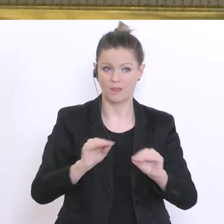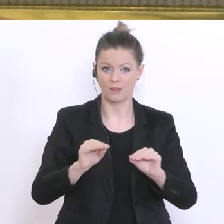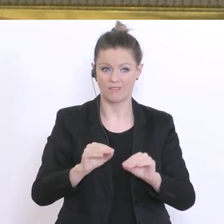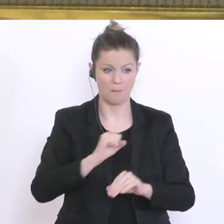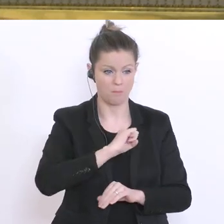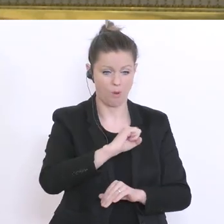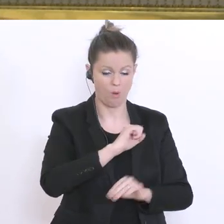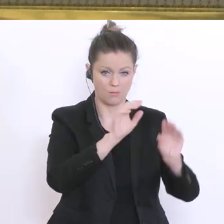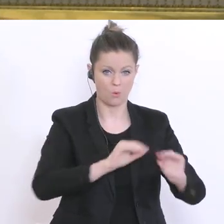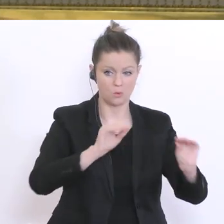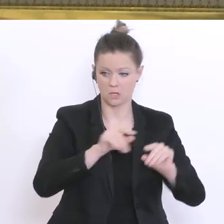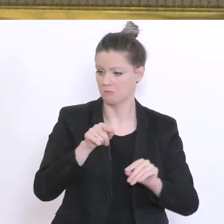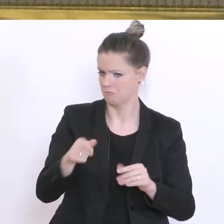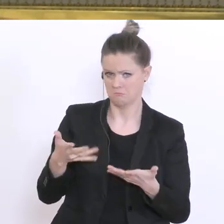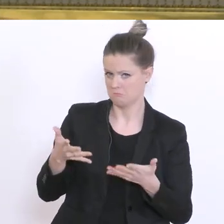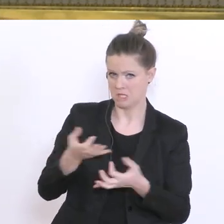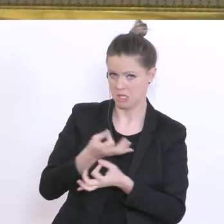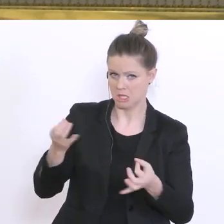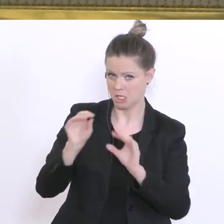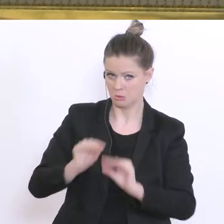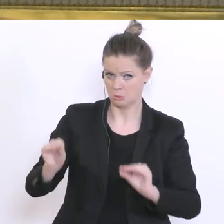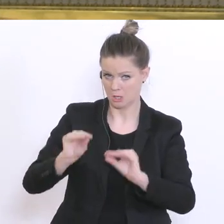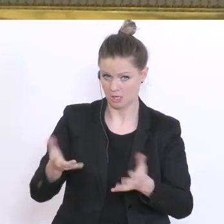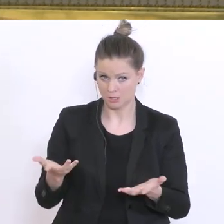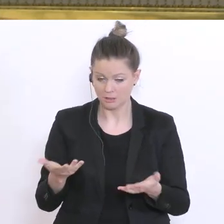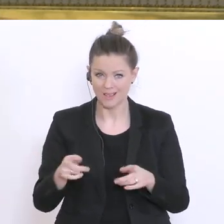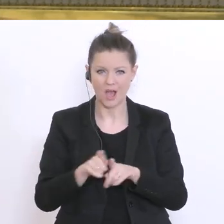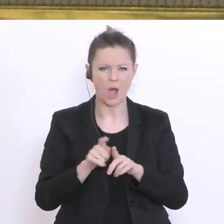den Schulen? Und die nächste Frage wäre: Auch, wenn jetzt der Bundeskanzler sagt, die Geschäft